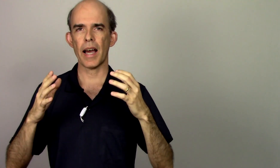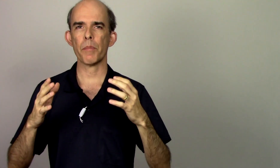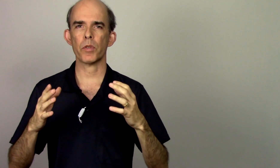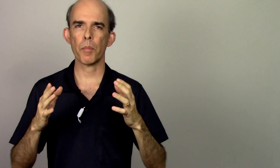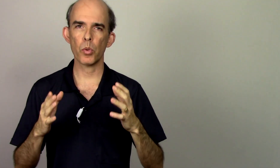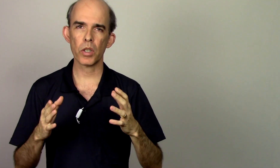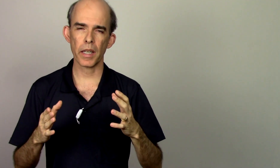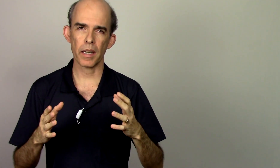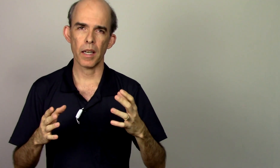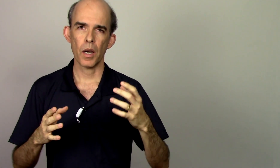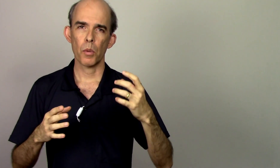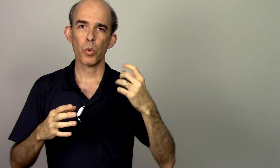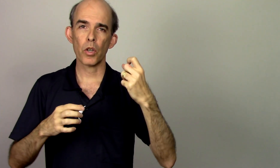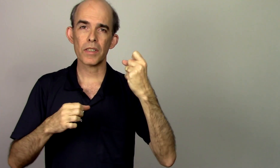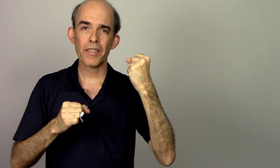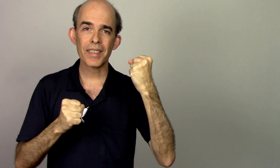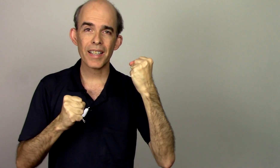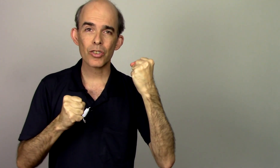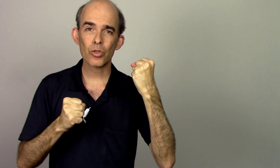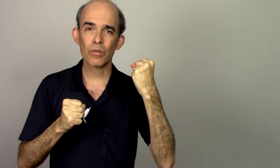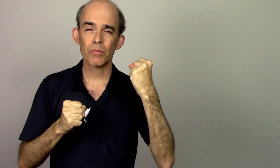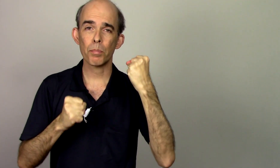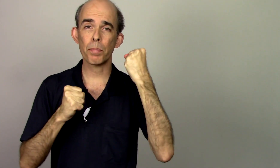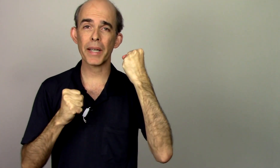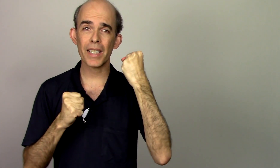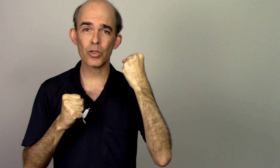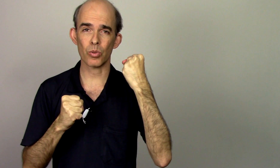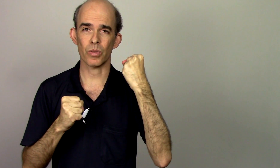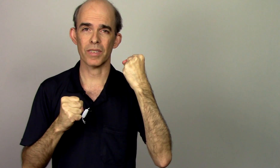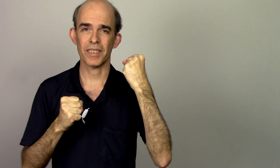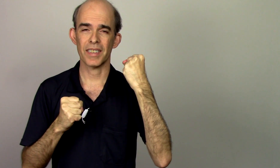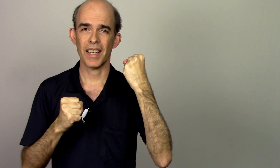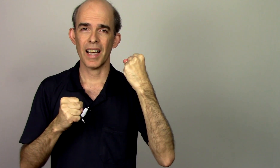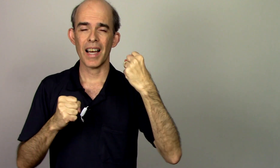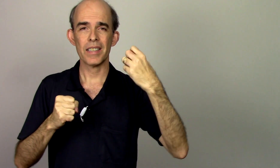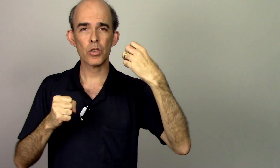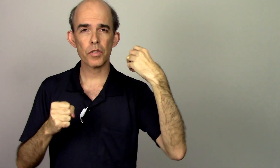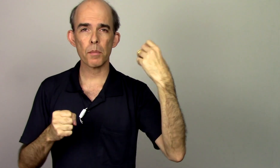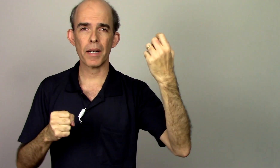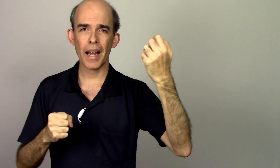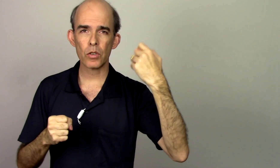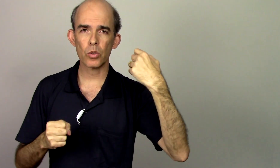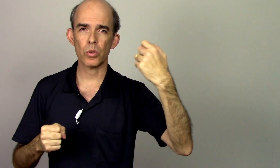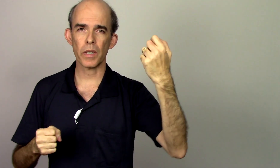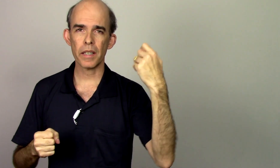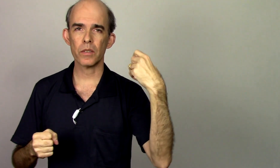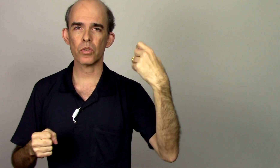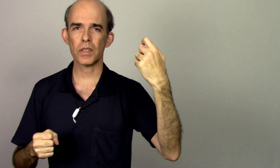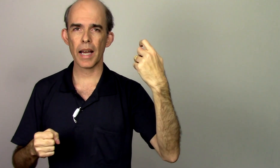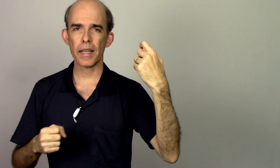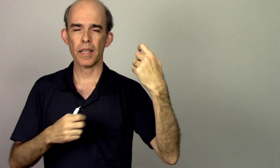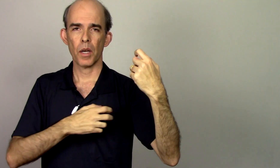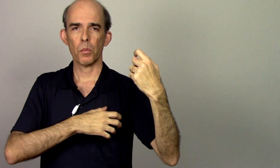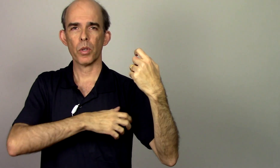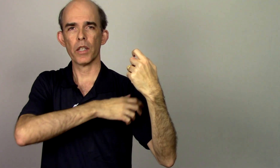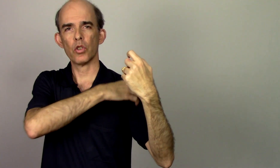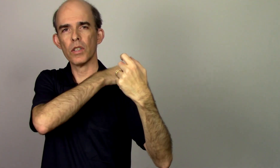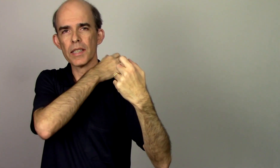rápido é porque eu estava tenso preso as vezes o vibrato ele não sai porque toda